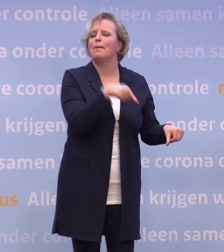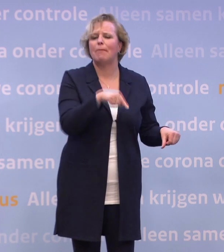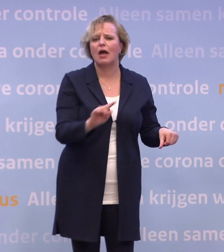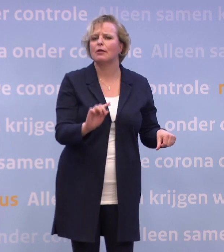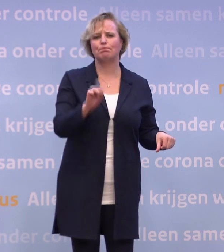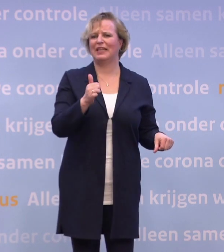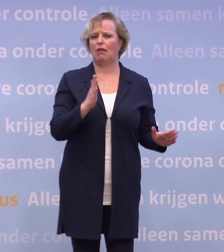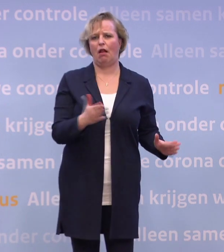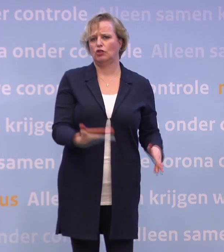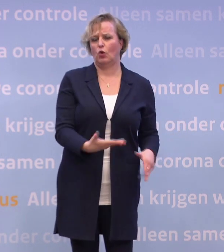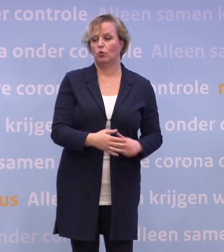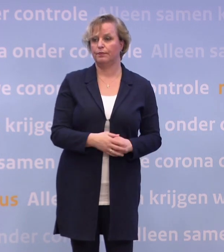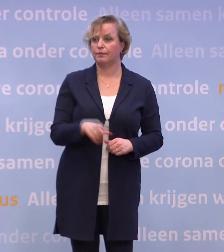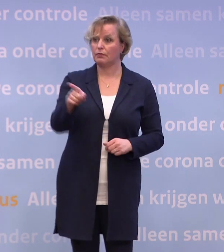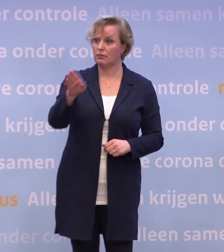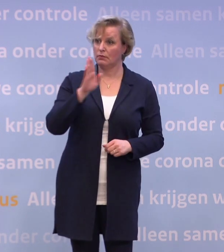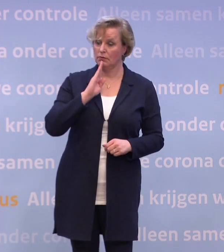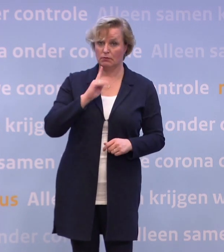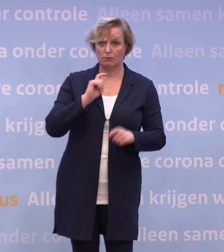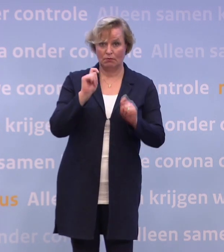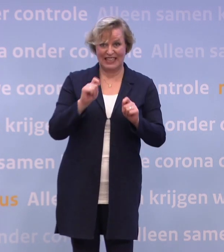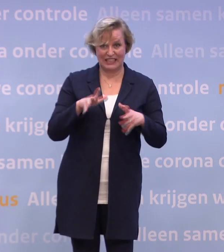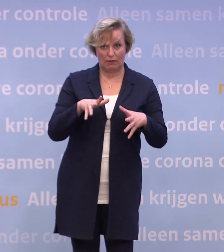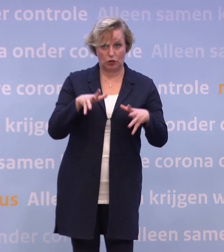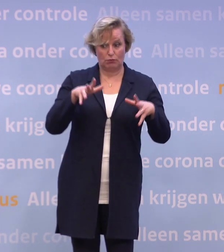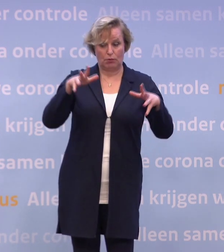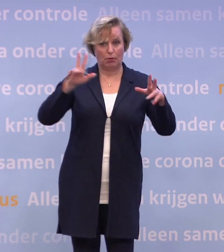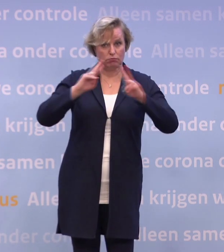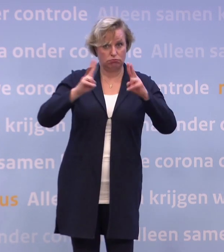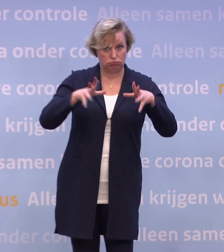Maar als de cijfers de verkeerde kant op blijven gaan... ...is dat er wel een die u in de achterzak houdt?